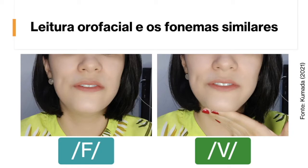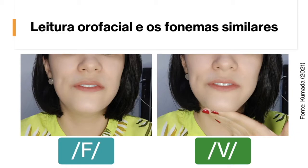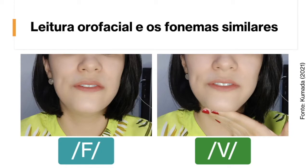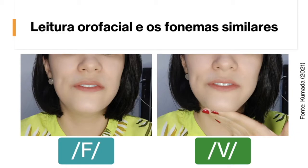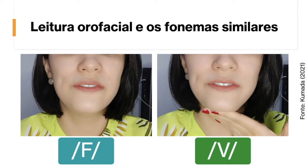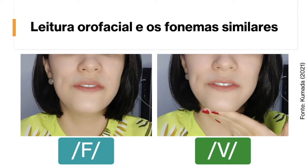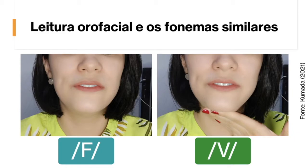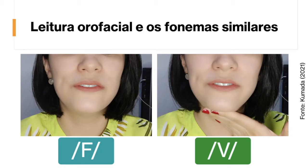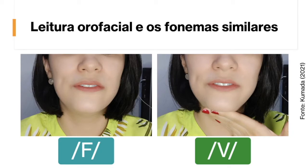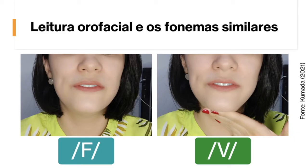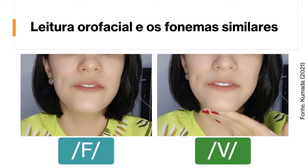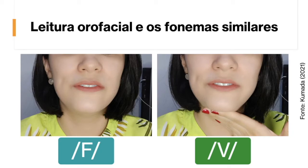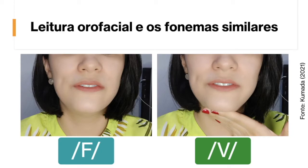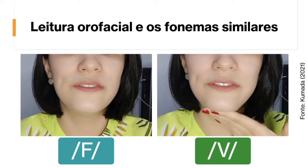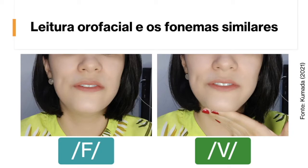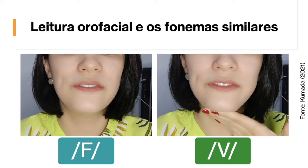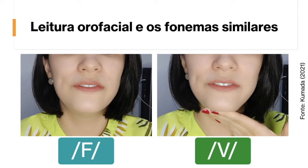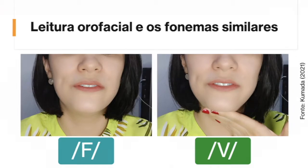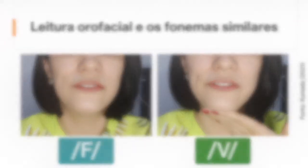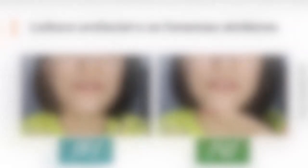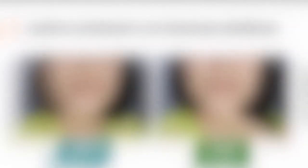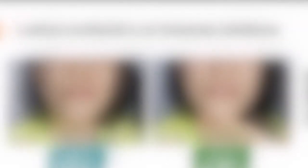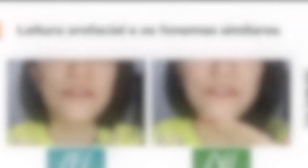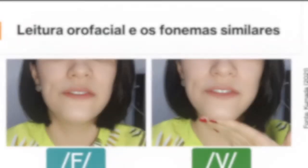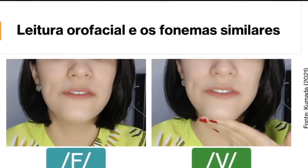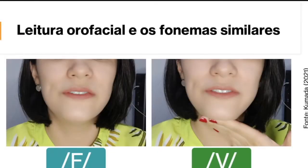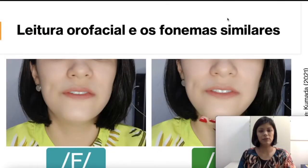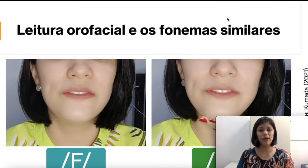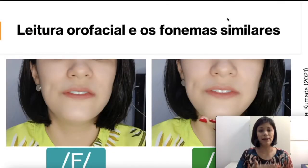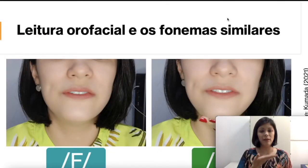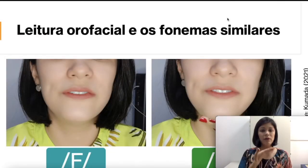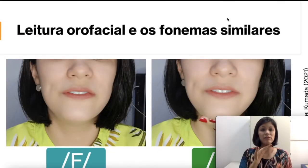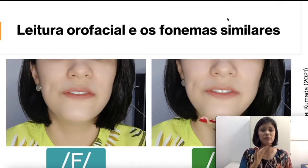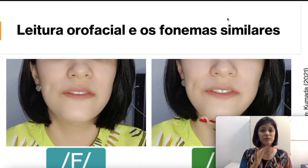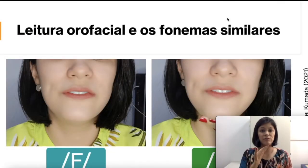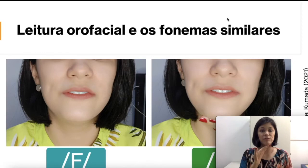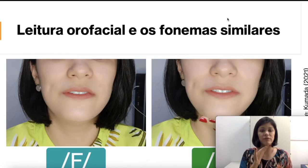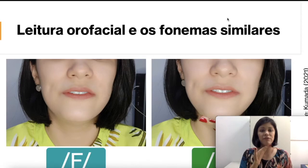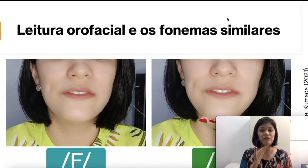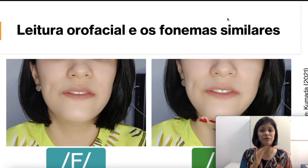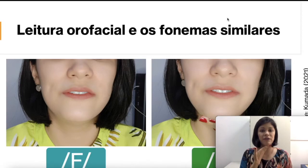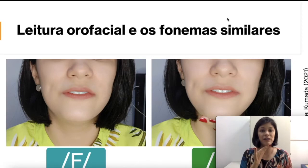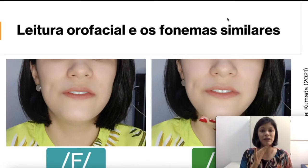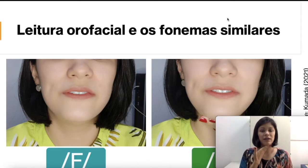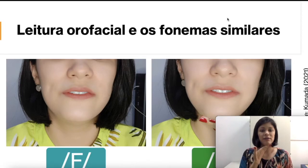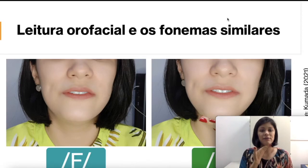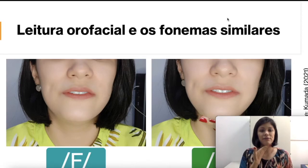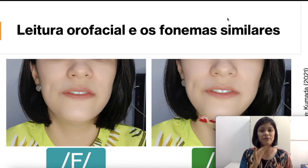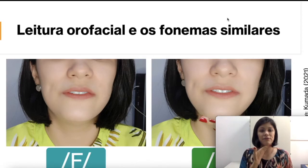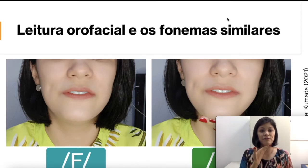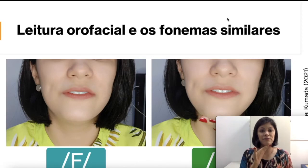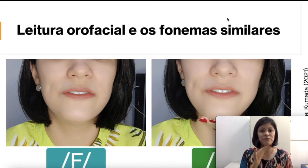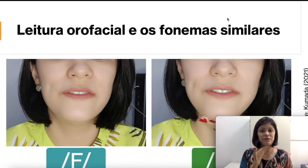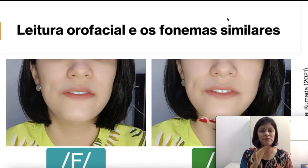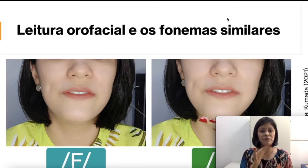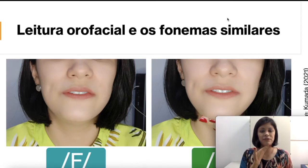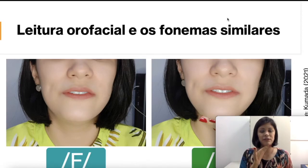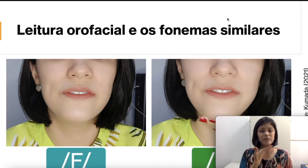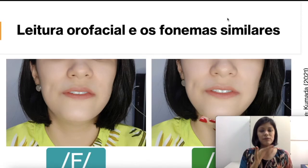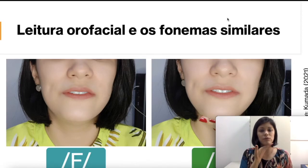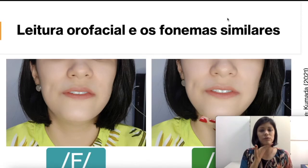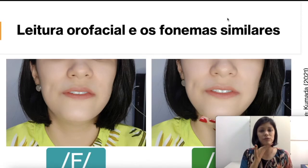também vai vibrar aqui embaixo. Se vocês colocarem a mão, vocês vão ver. O “v”